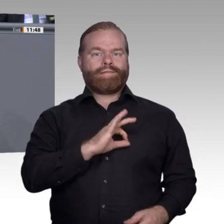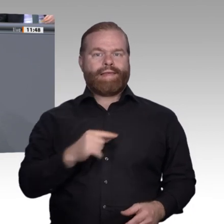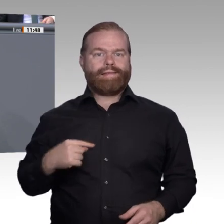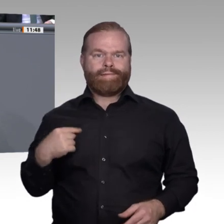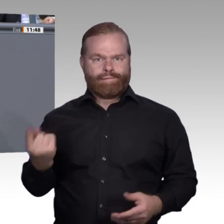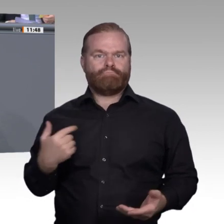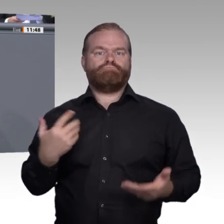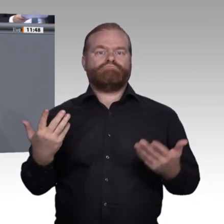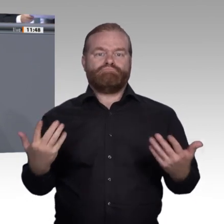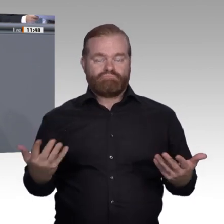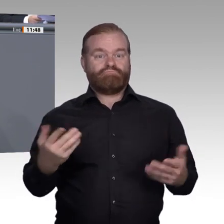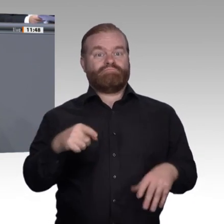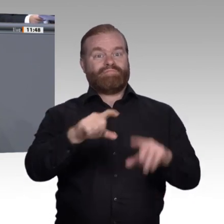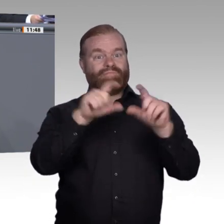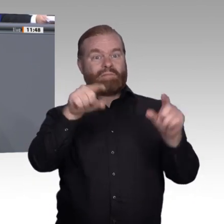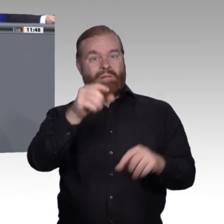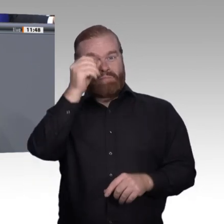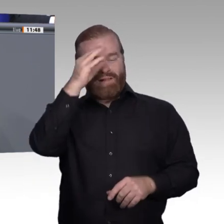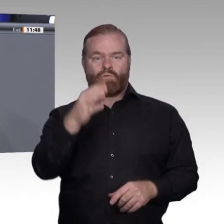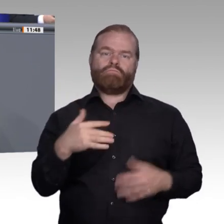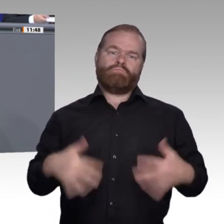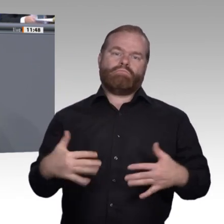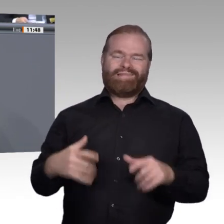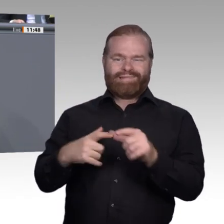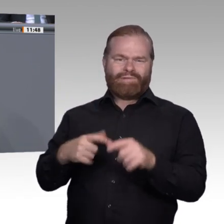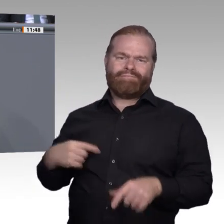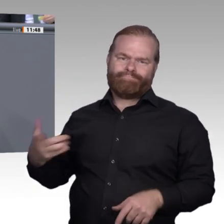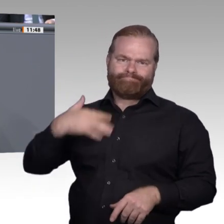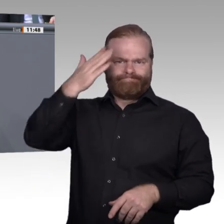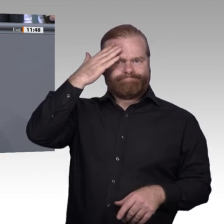Bildung, und damit geht es natürlich um Kompetenzen und Fertigkeiten;